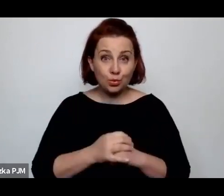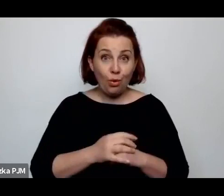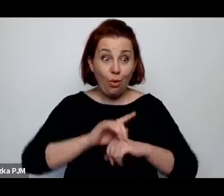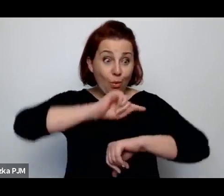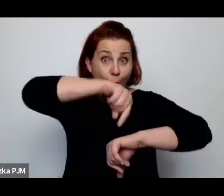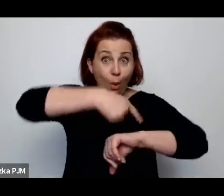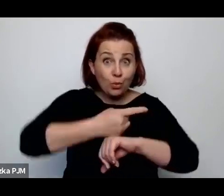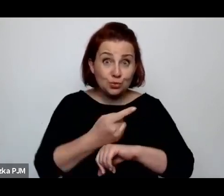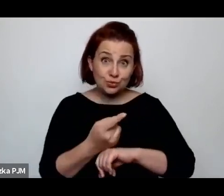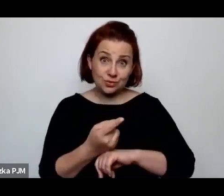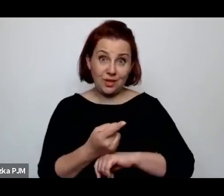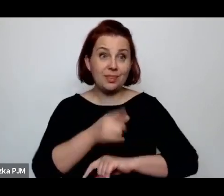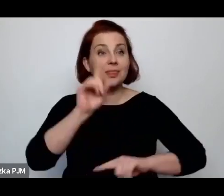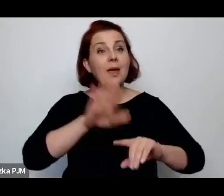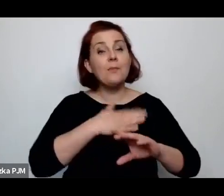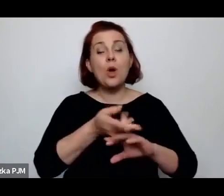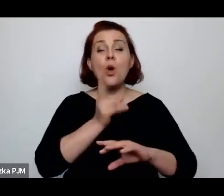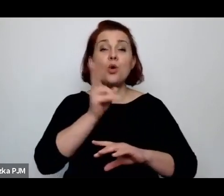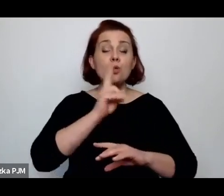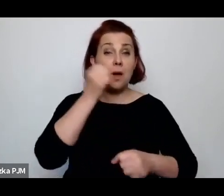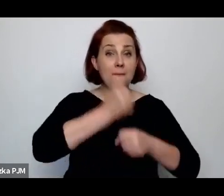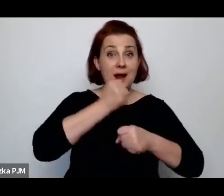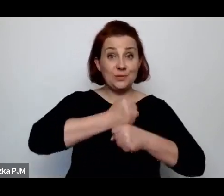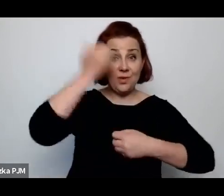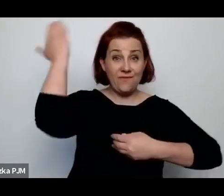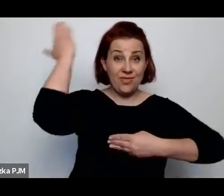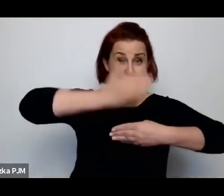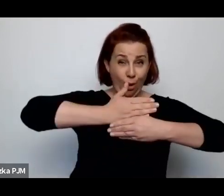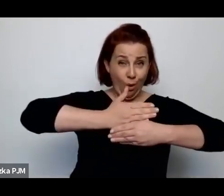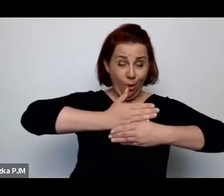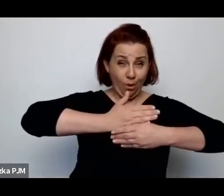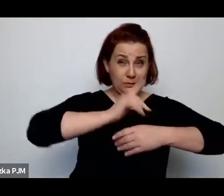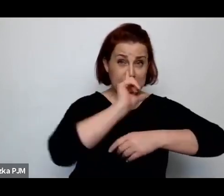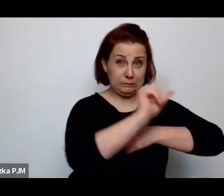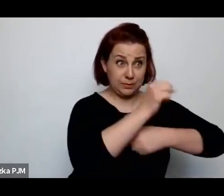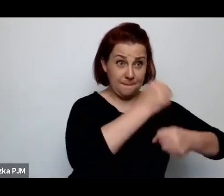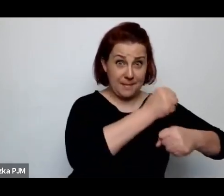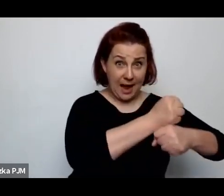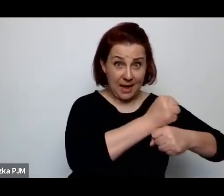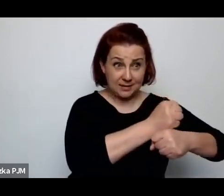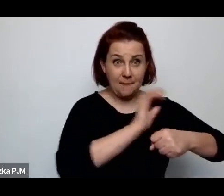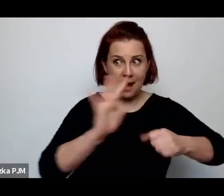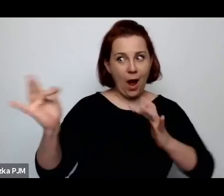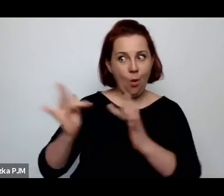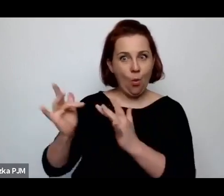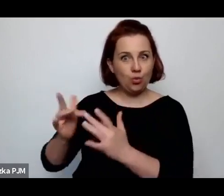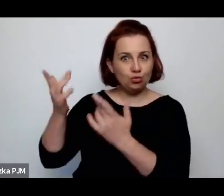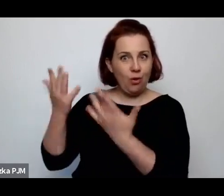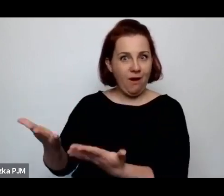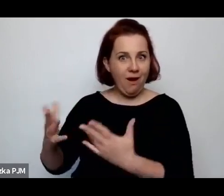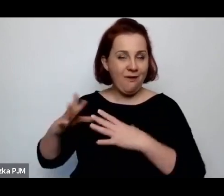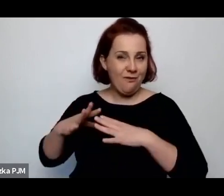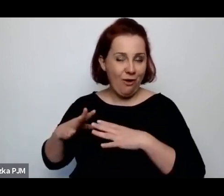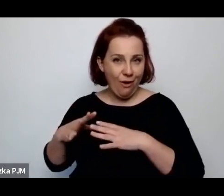To znaczy ci, którzy pracują w nocy mają łóżko do dyspozycji w dzień, a ci, którzy pracują w dzień